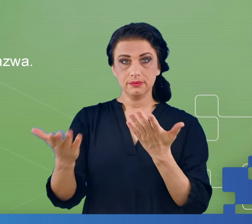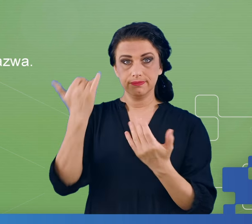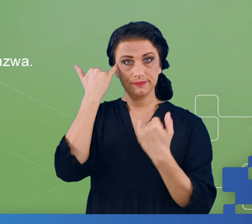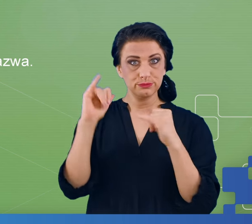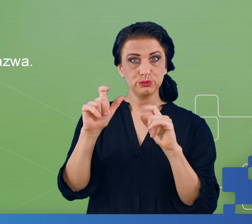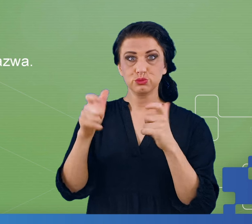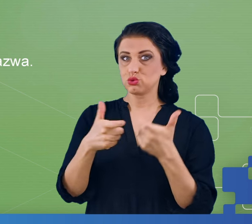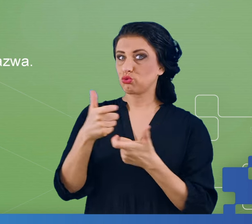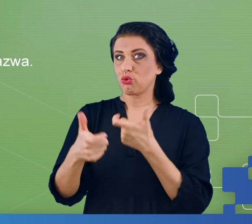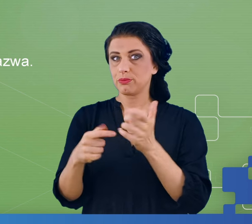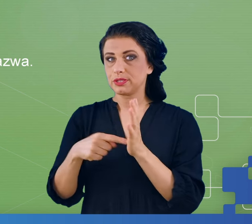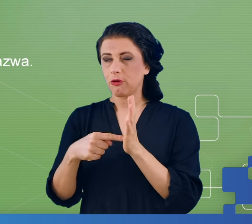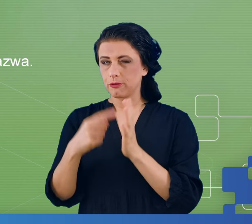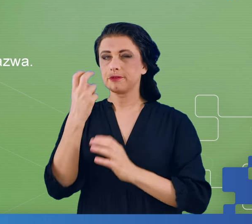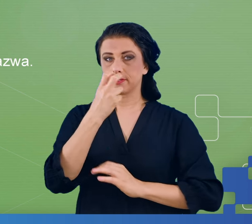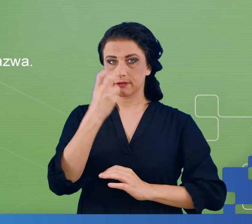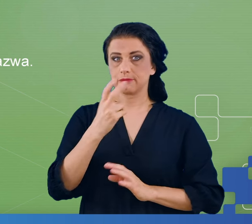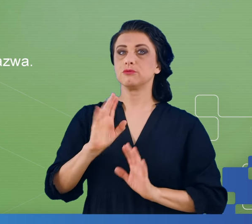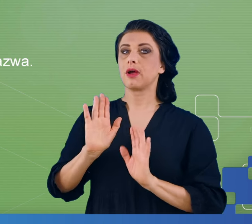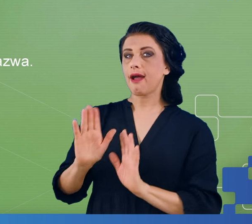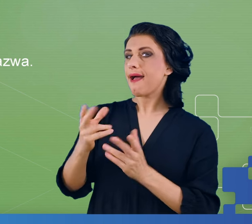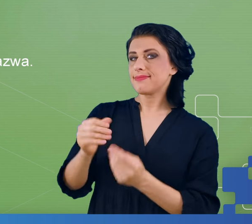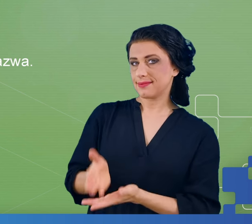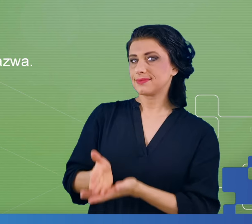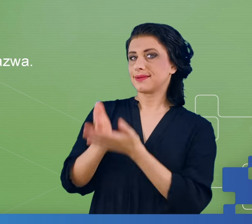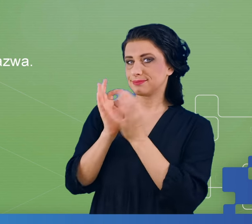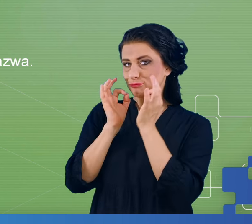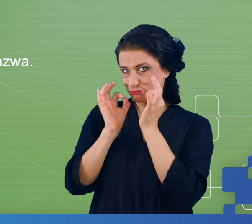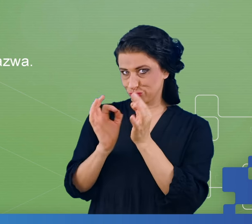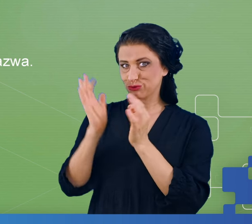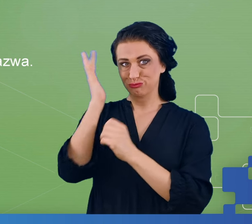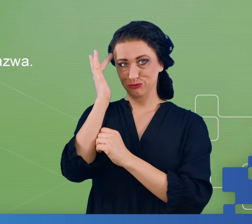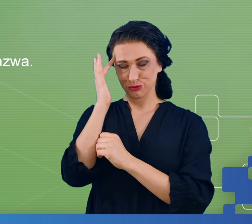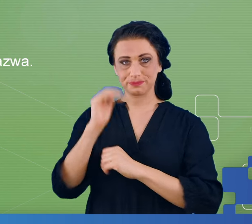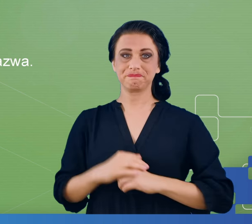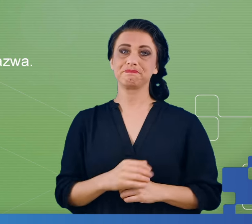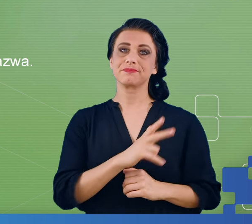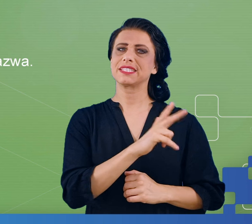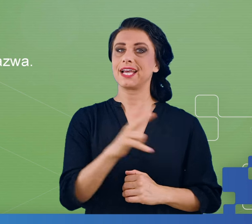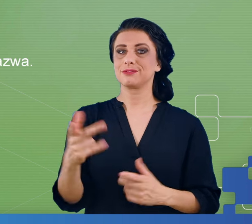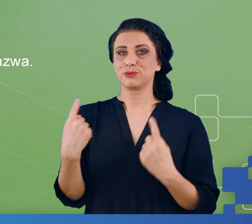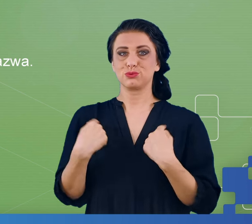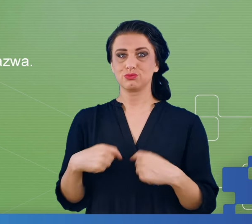Bardziej nas to interesuje niż wtedy, kiedy radzi sobie dobrze. Dla każdego nawet dla zdrowej osoby, istnieje pewna długość